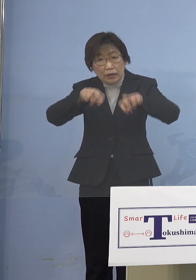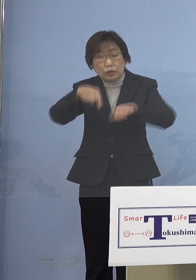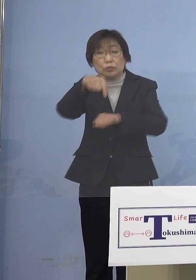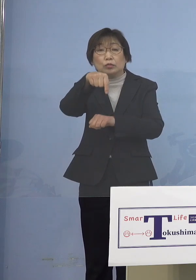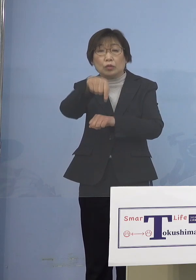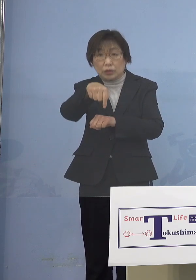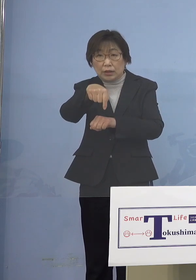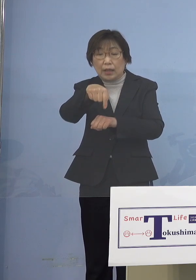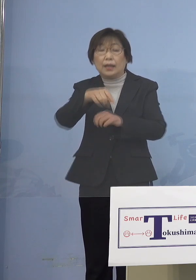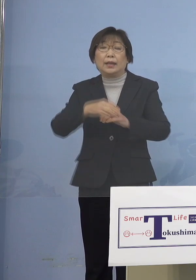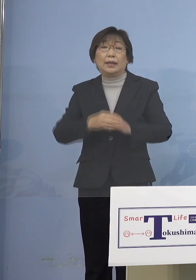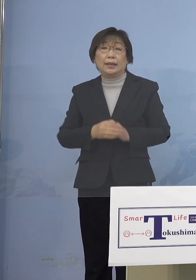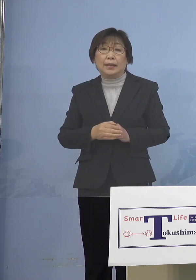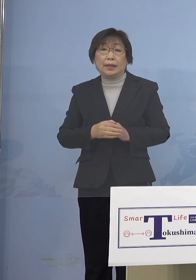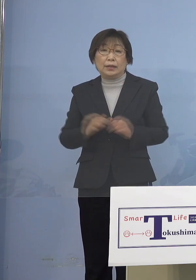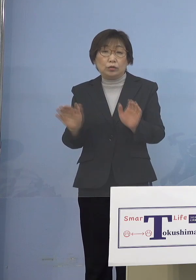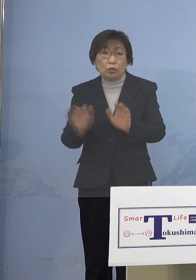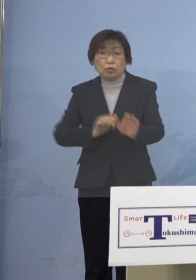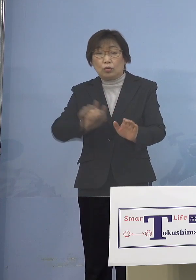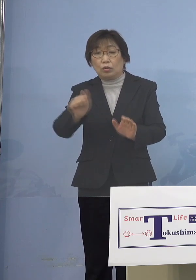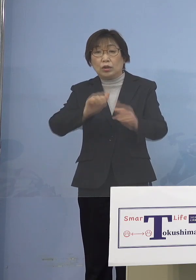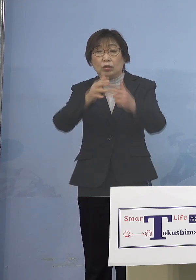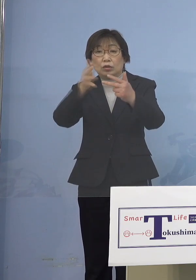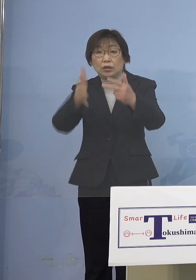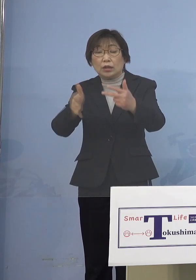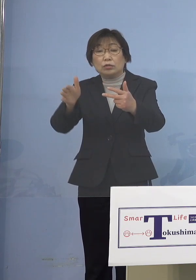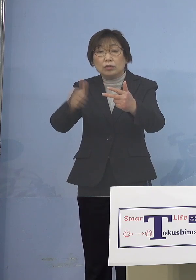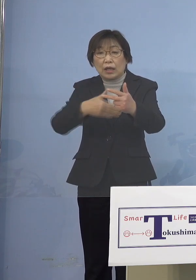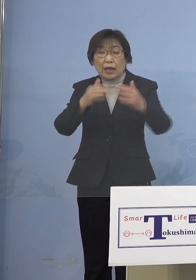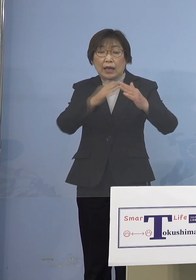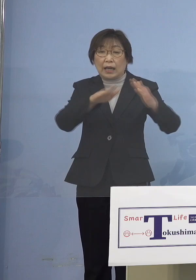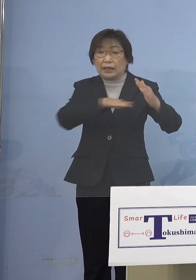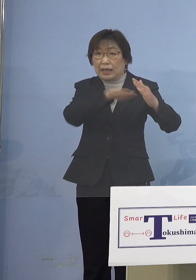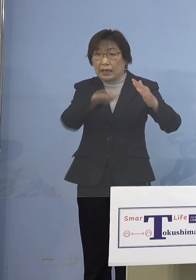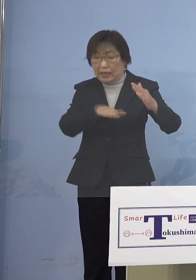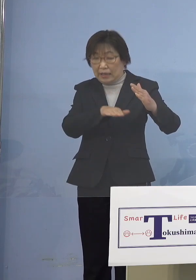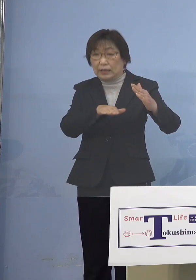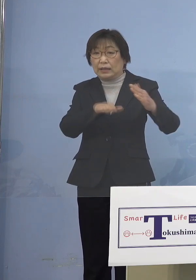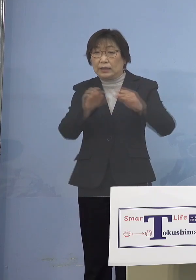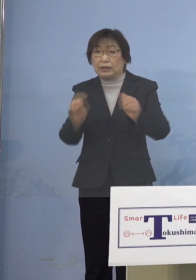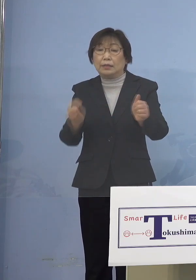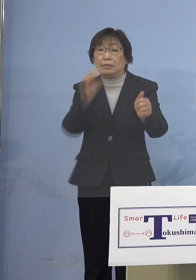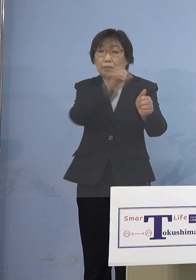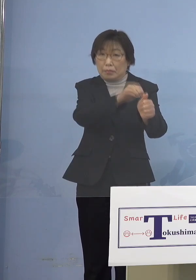児童等利用施設から家庭内に また家庭内から児童等利用施設へ